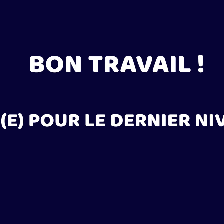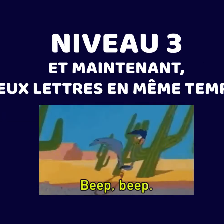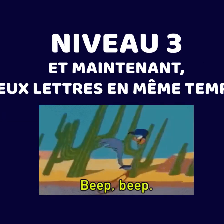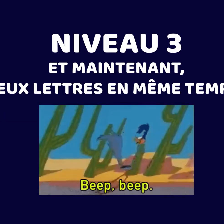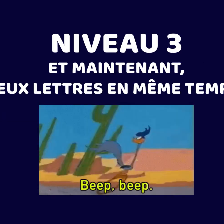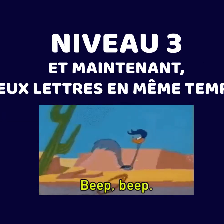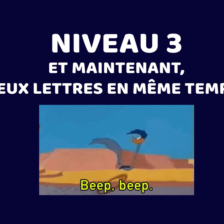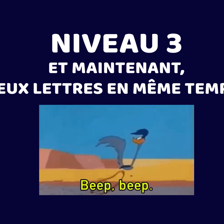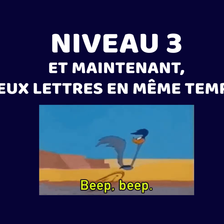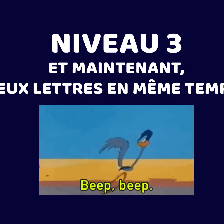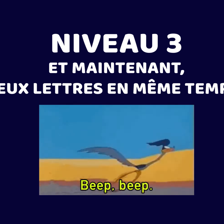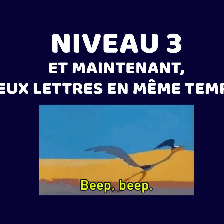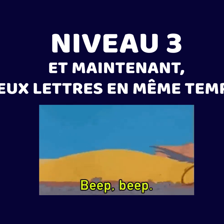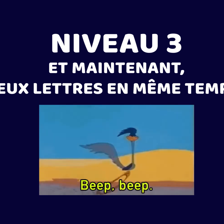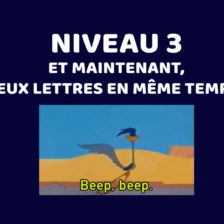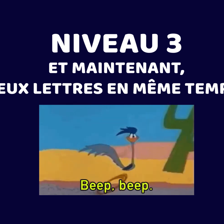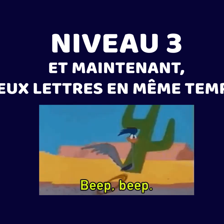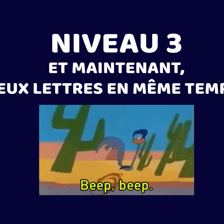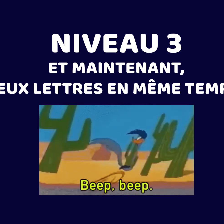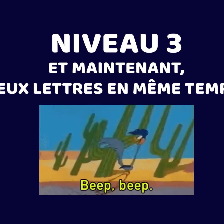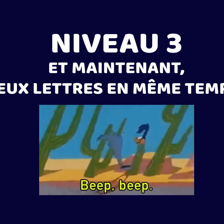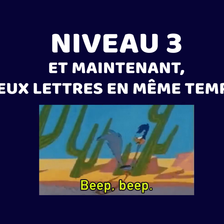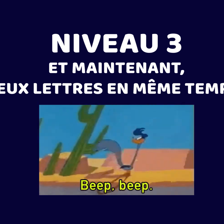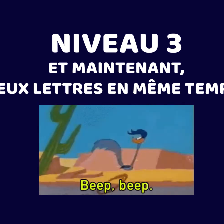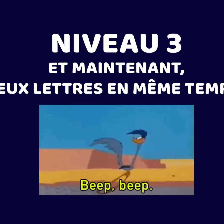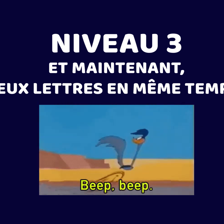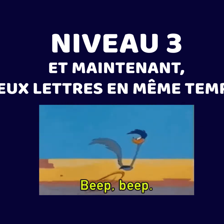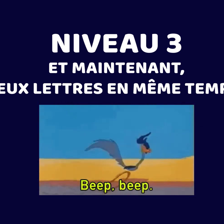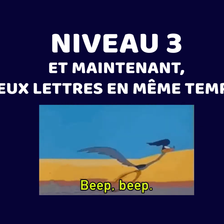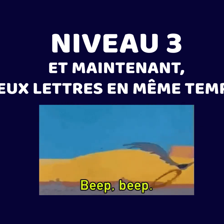Nivel 3 : Ahora, dos letras al mismo tiempo.